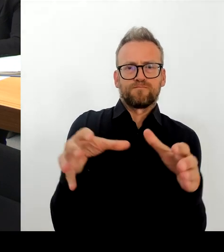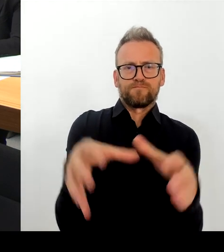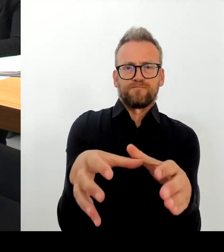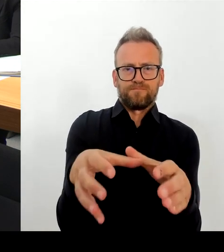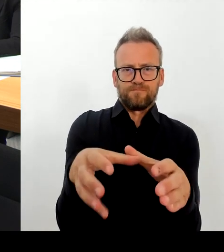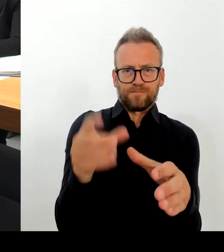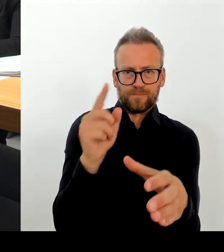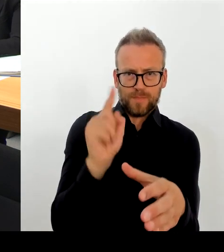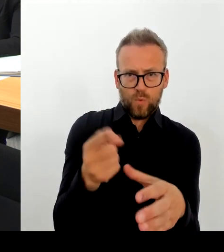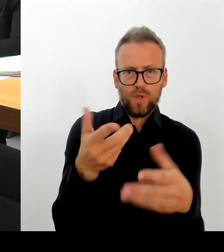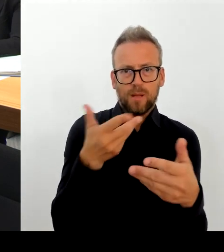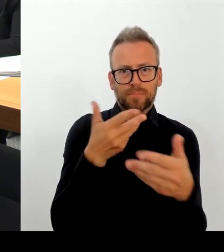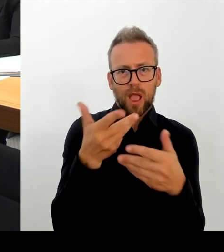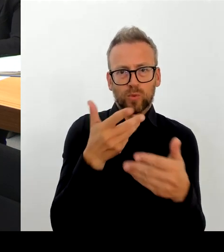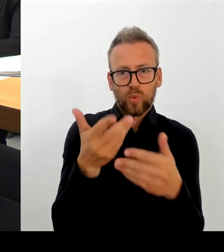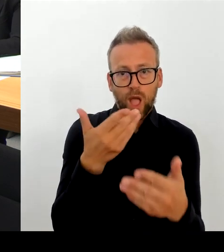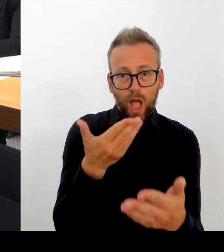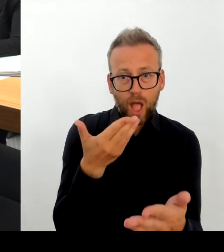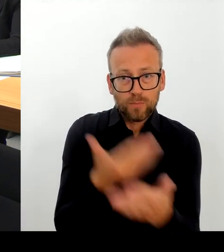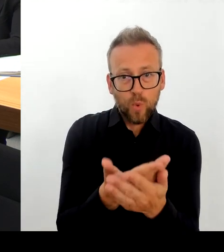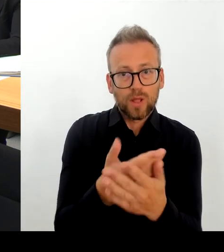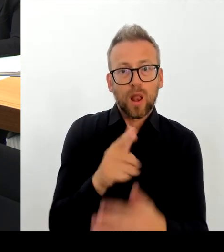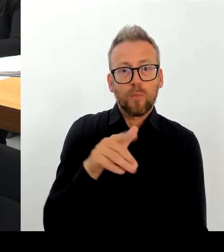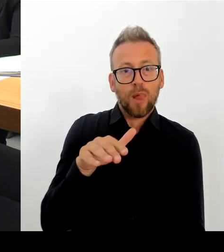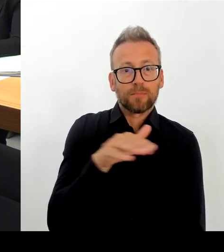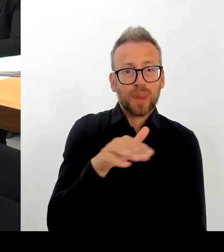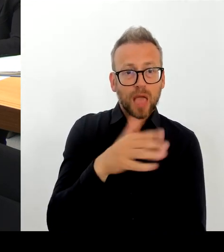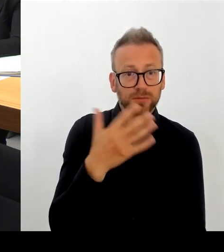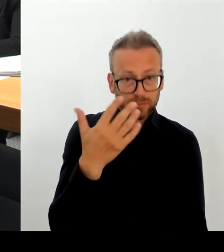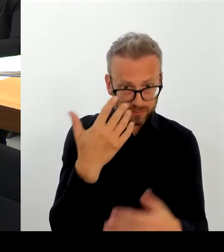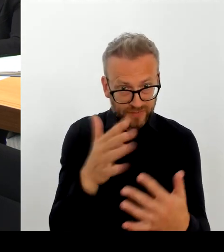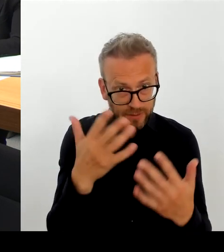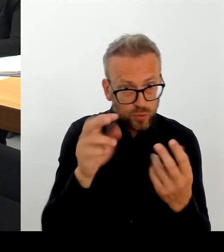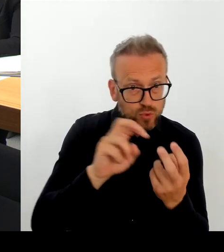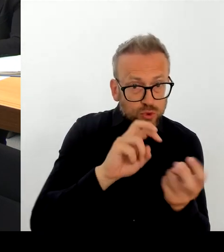reden, wie wir das auch mithilfe des Bezirkes machen können, weil